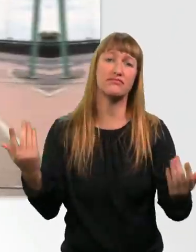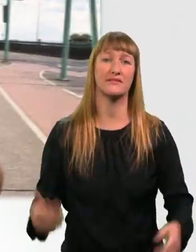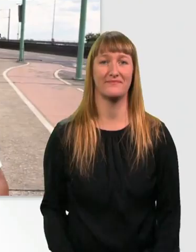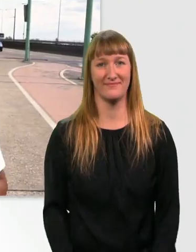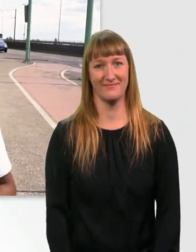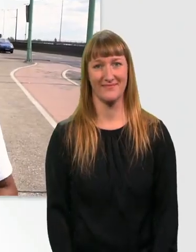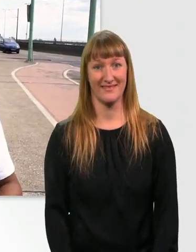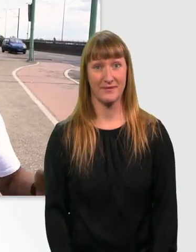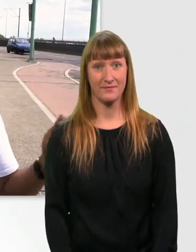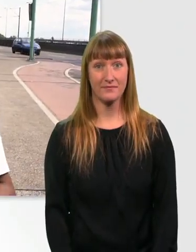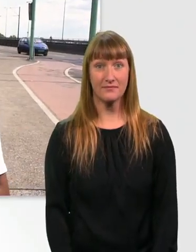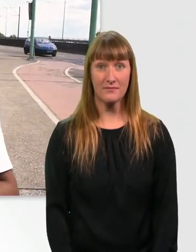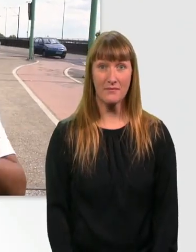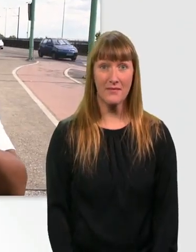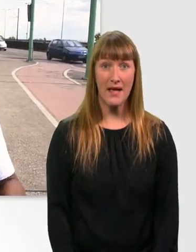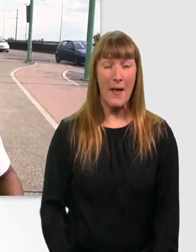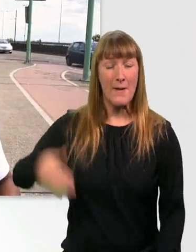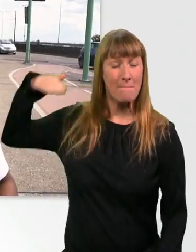Bergab fahren macht mir als Rollstuhlfahrer gar keinen Spaß.